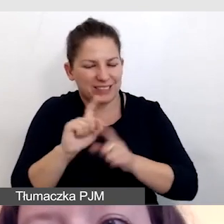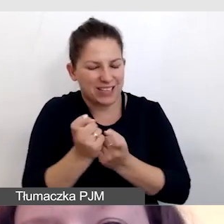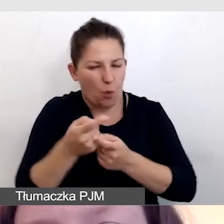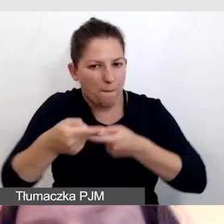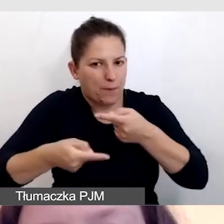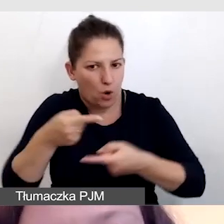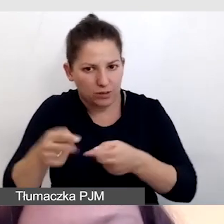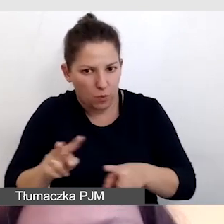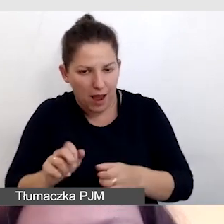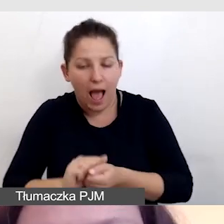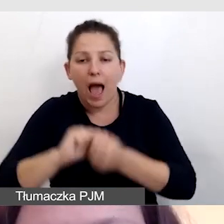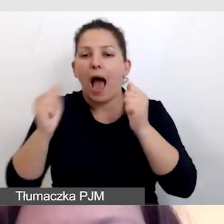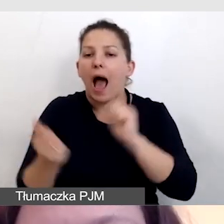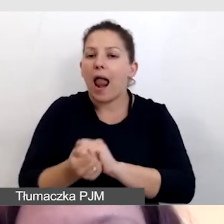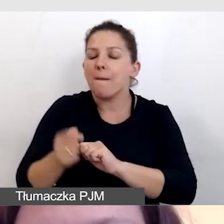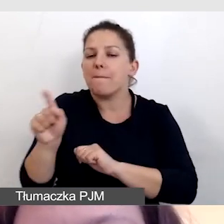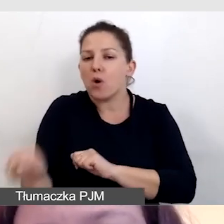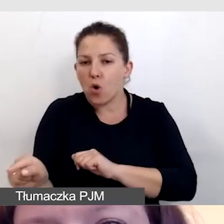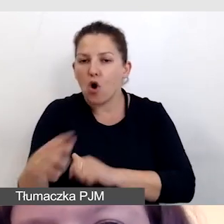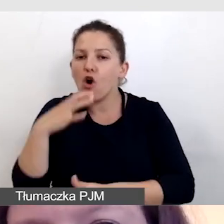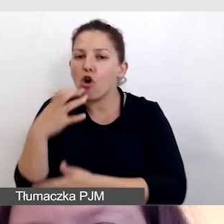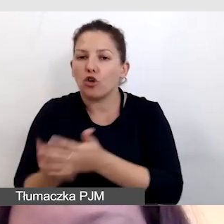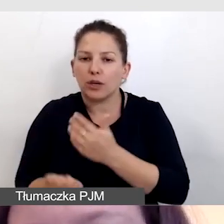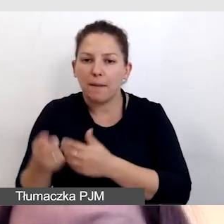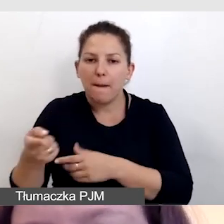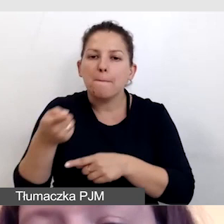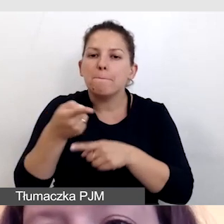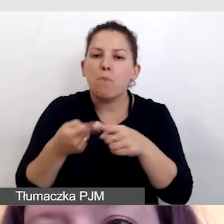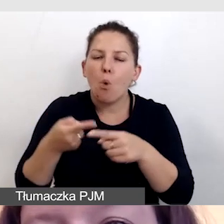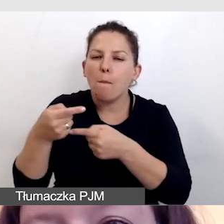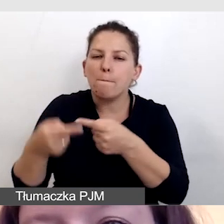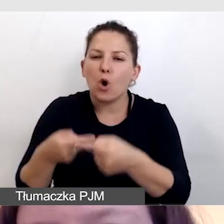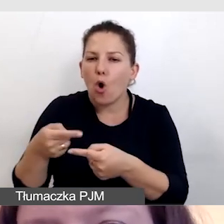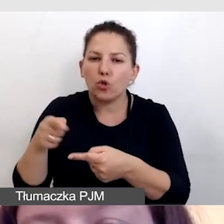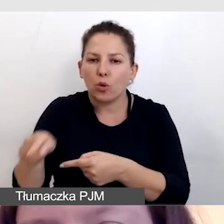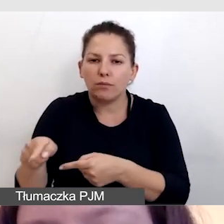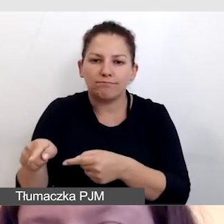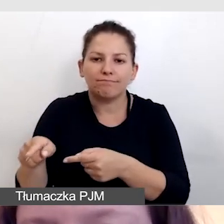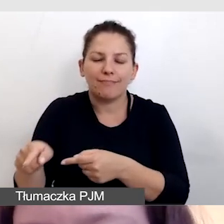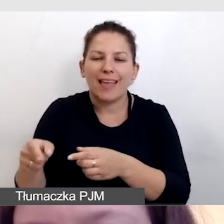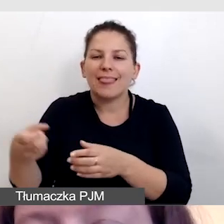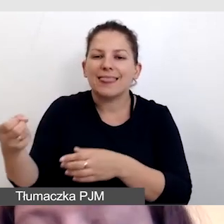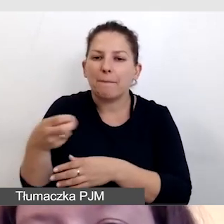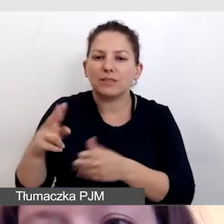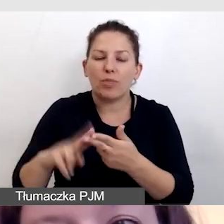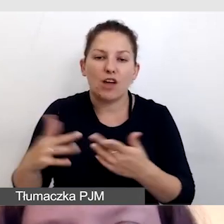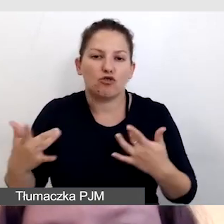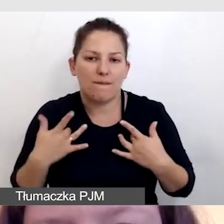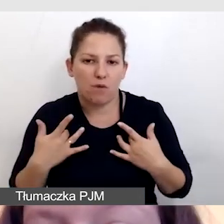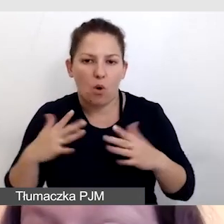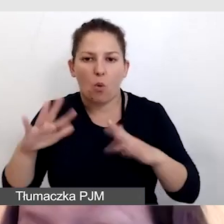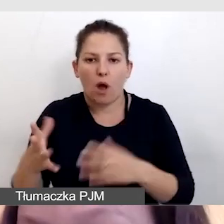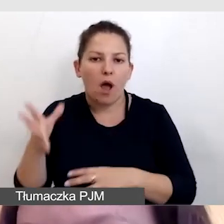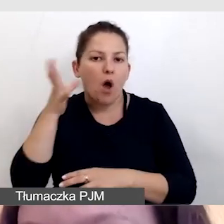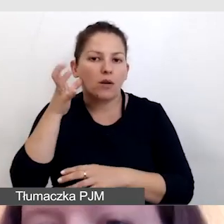lub korzystać z półproduktu do napisów na żywo, czyli odsłuchu na respeaking.